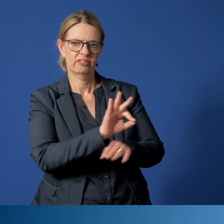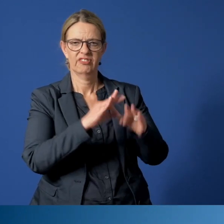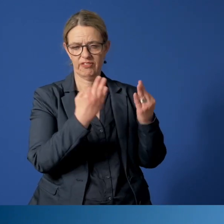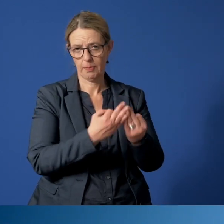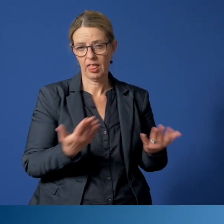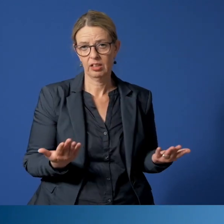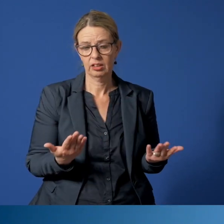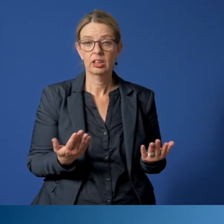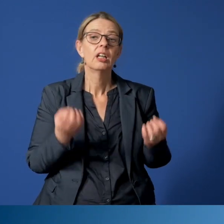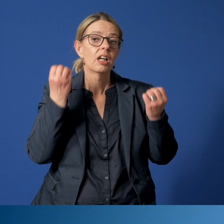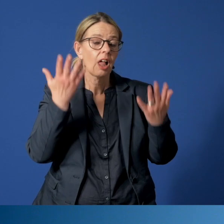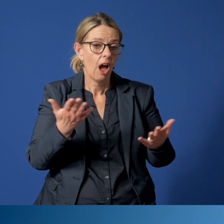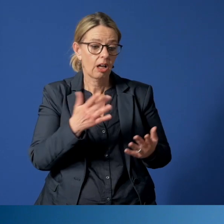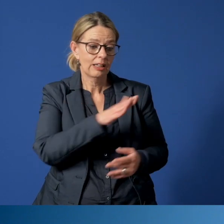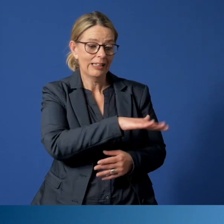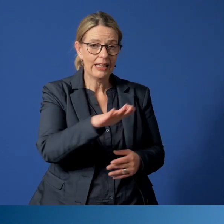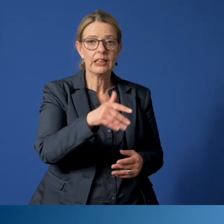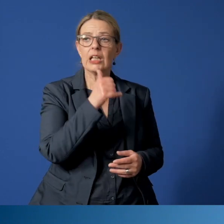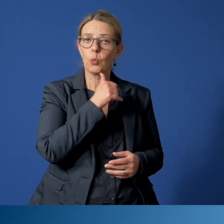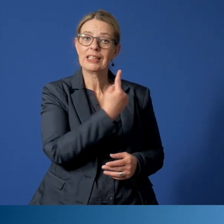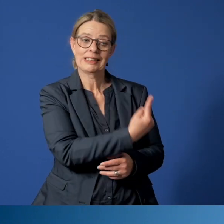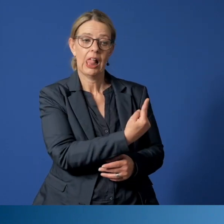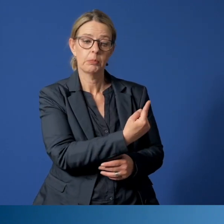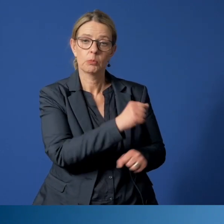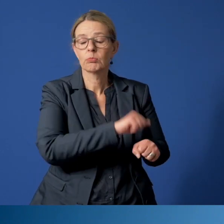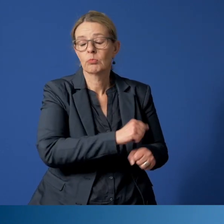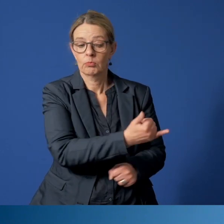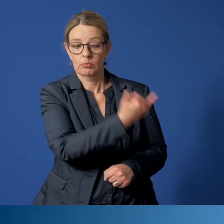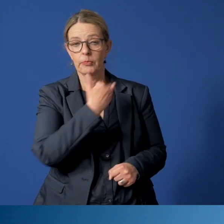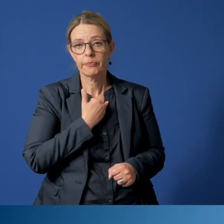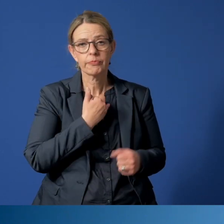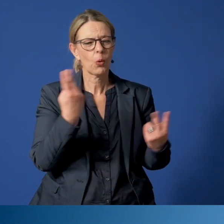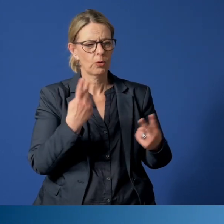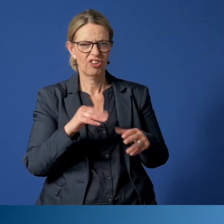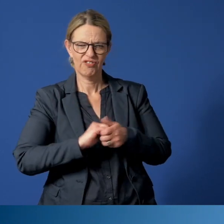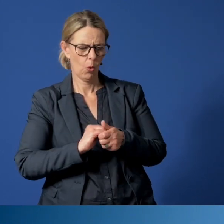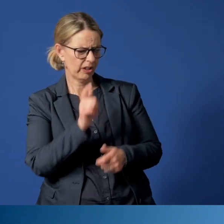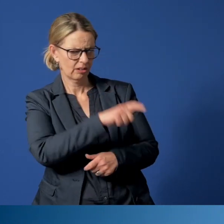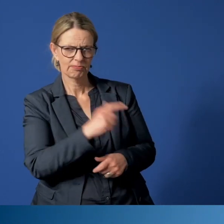Natürlich können sich die betroffenen Kinder und Jugendlichen auch selber melden oder Freunde, die sich Sorgen machen.